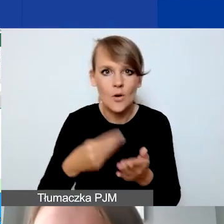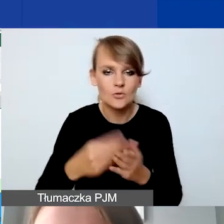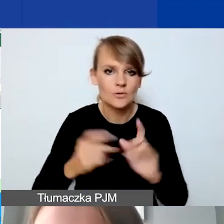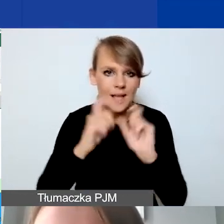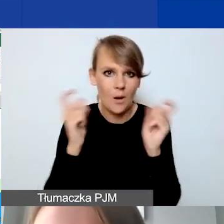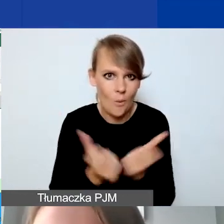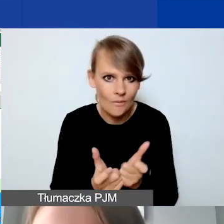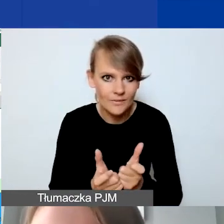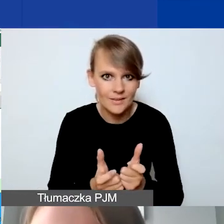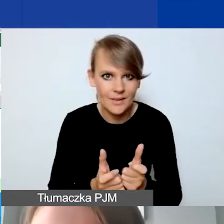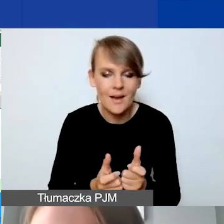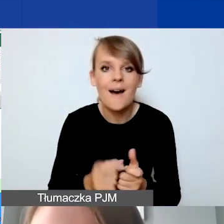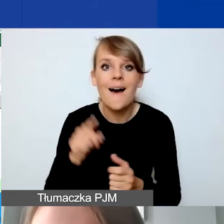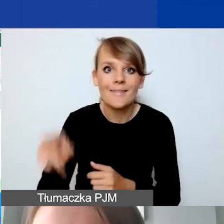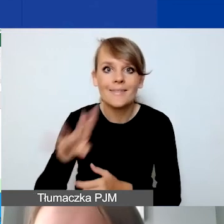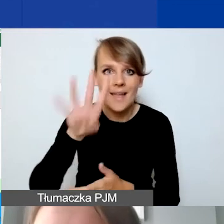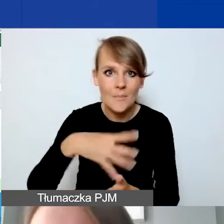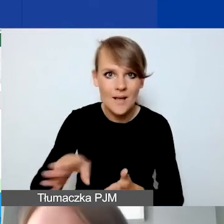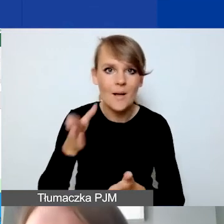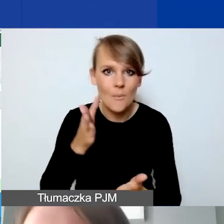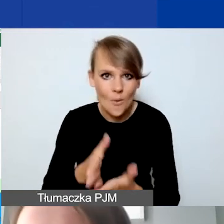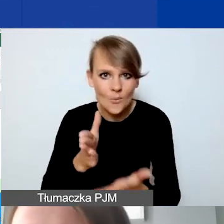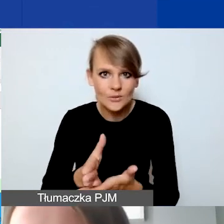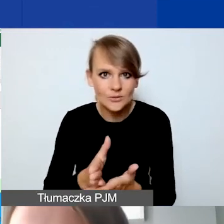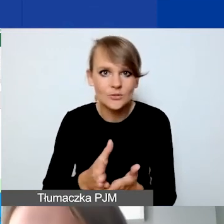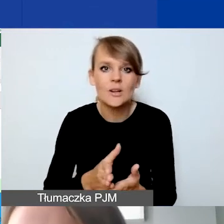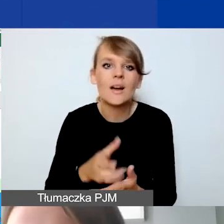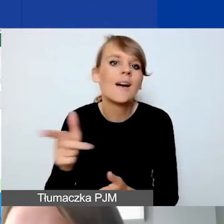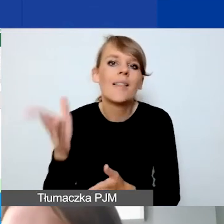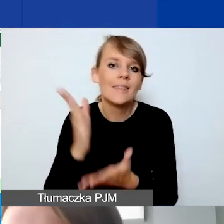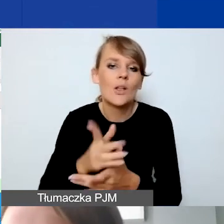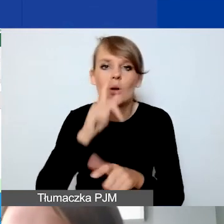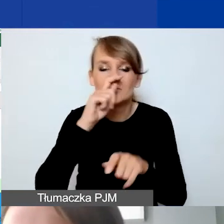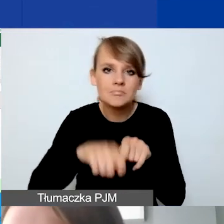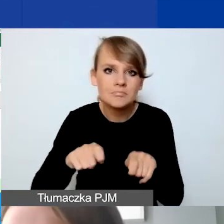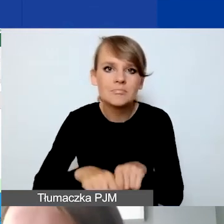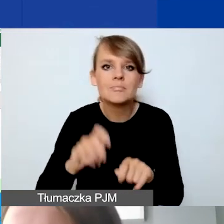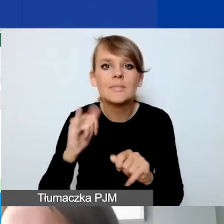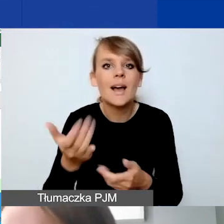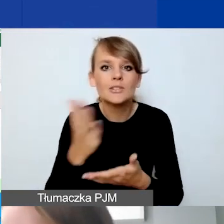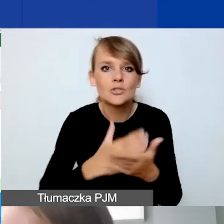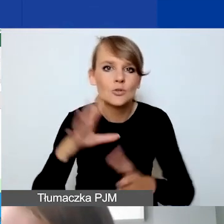Natomiast ta tabela pomocnicza ma tylko zweryfikować, jaką część budżetu wykonuje lider,